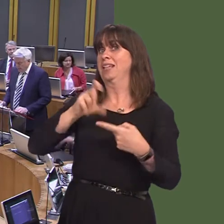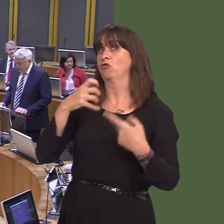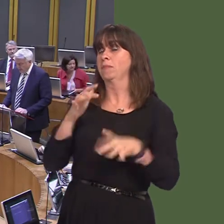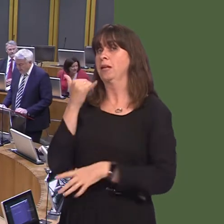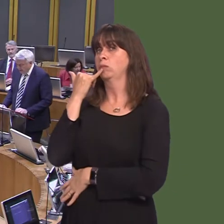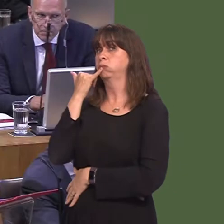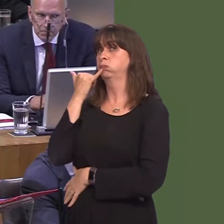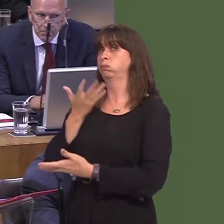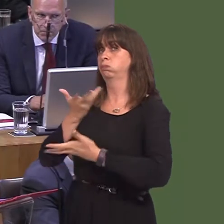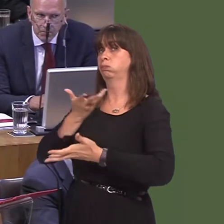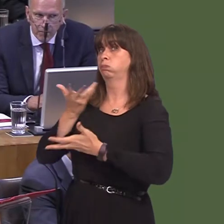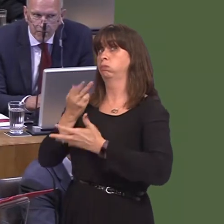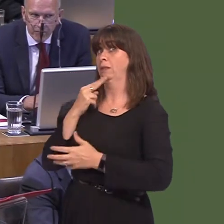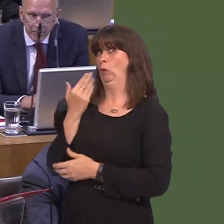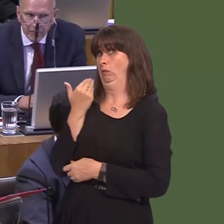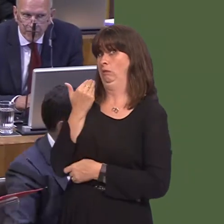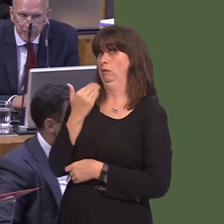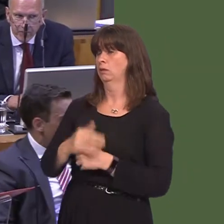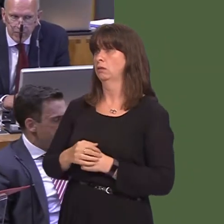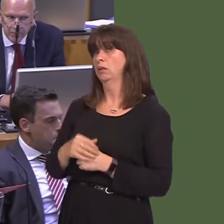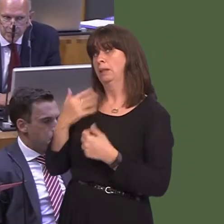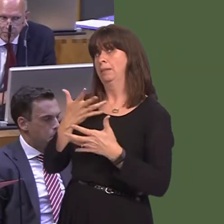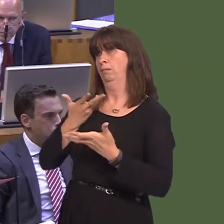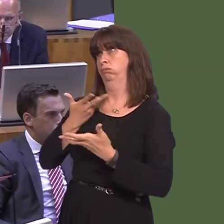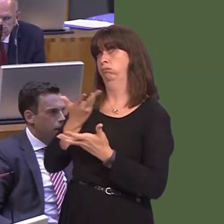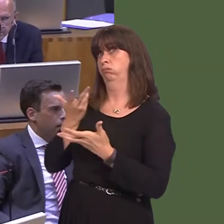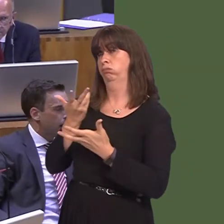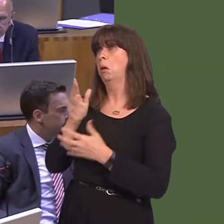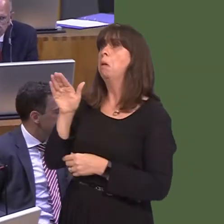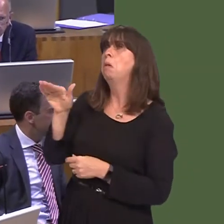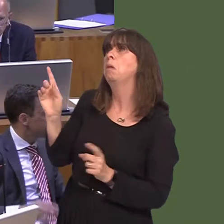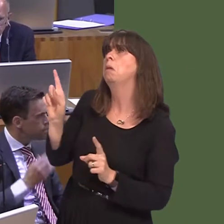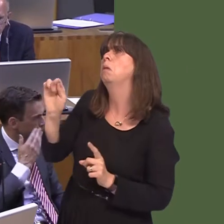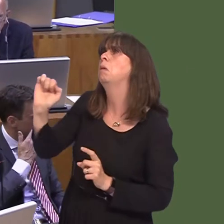y prynhawn yma. Un o'r pethau a oedd yn cael ei ystyried oedd pa gyfleoedd sydd i'r safle